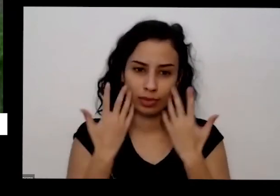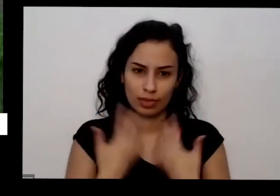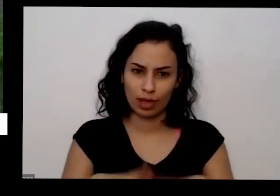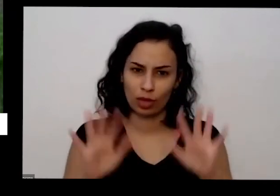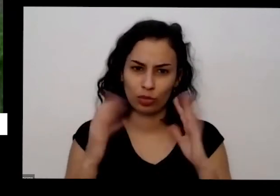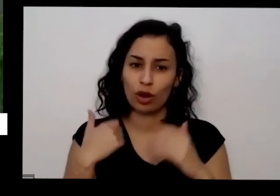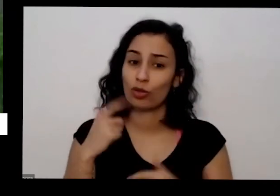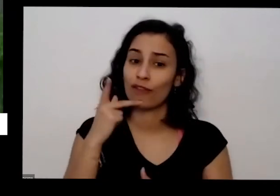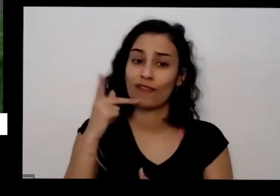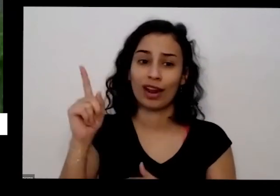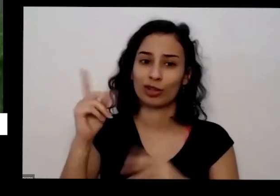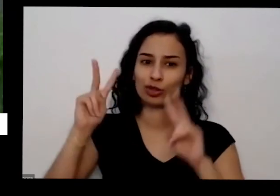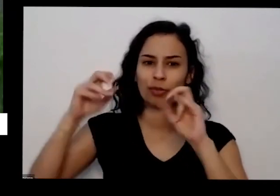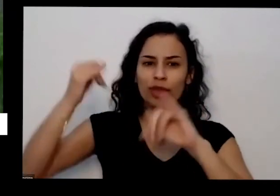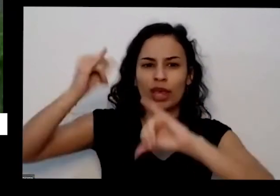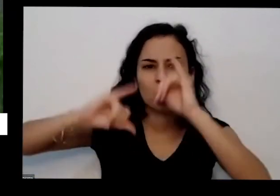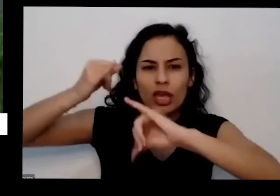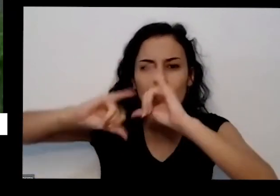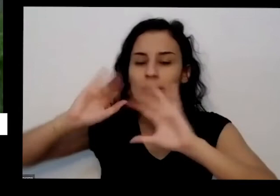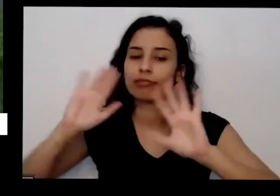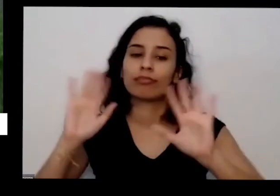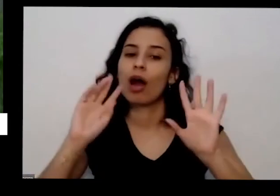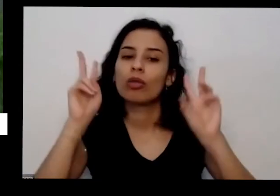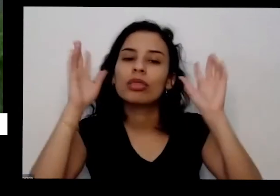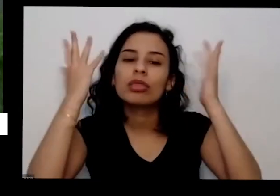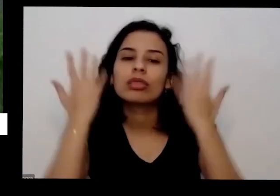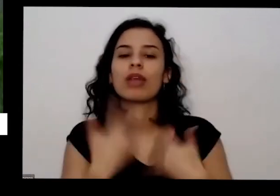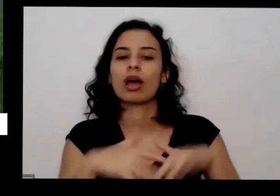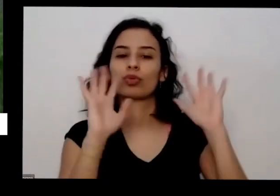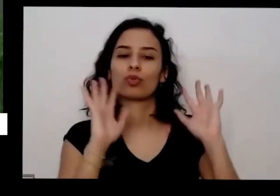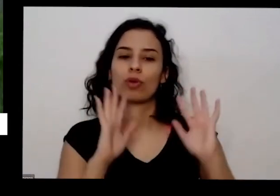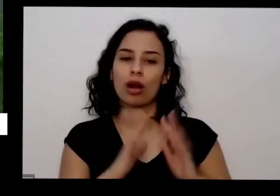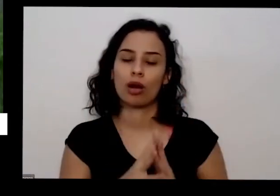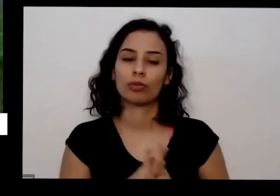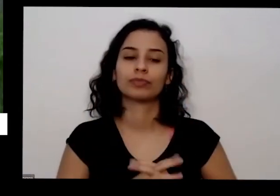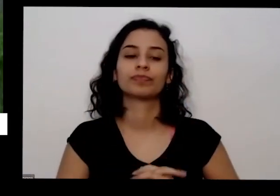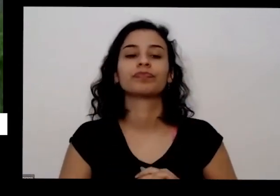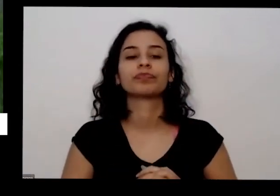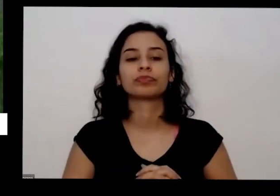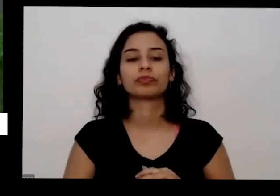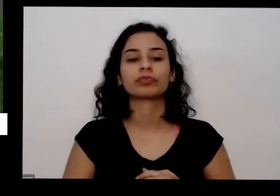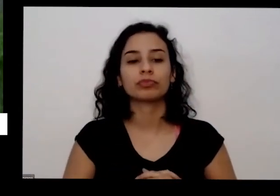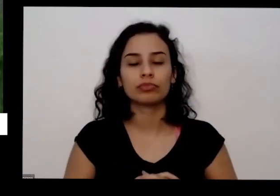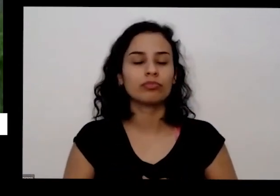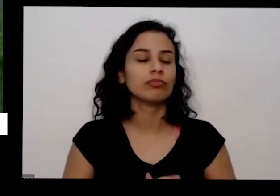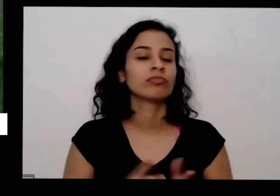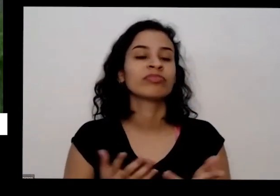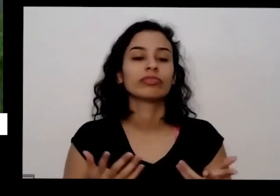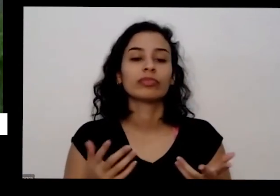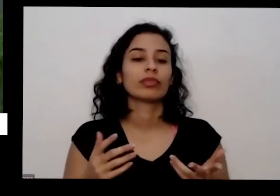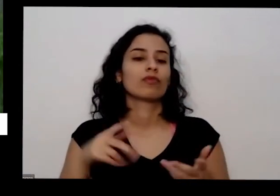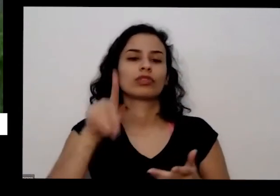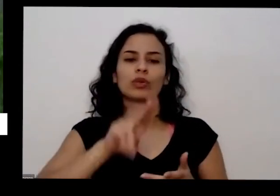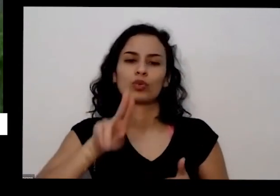nada de química com formas orgânicas se utiliza uma água Ecologia se utilizam onde você quiser